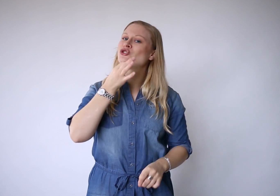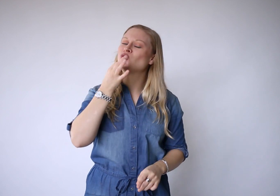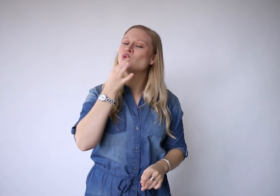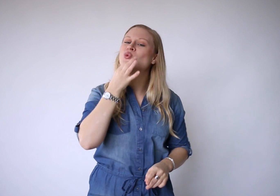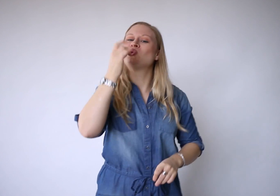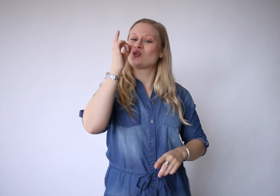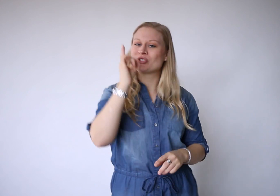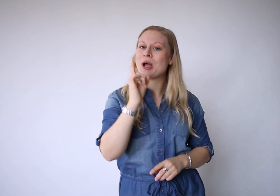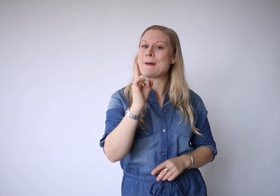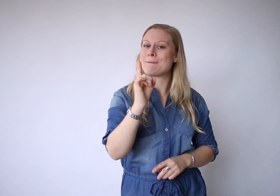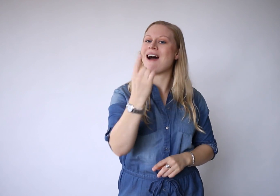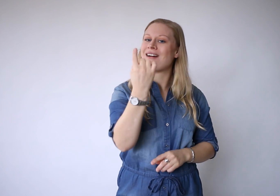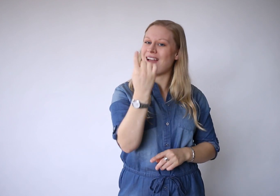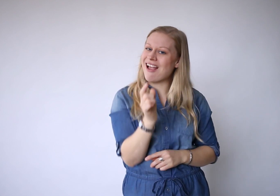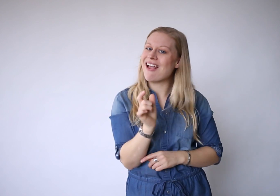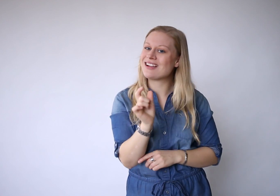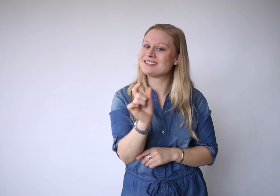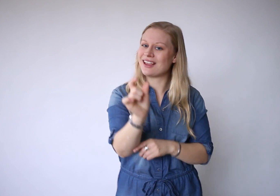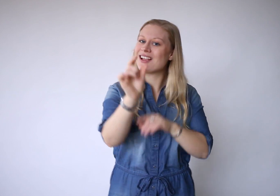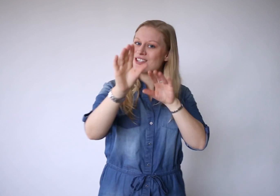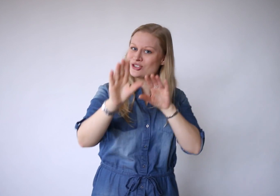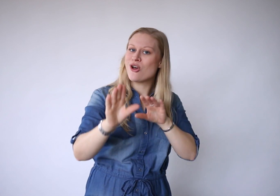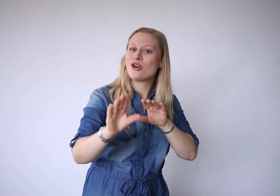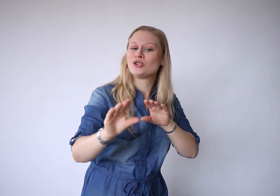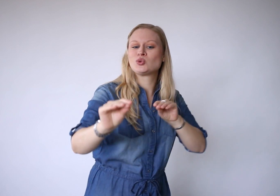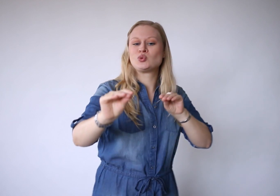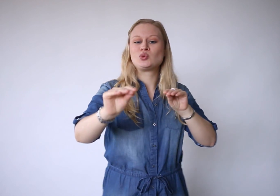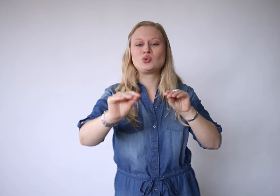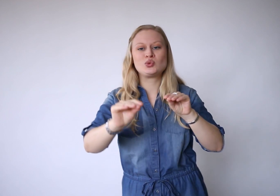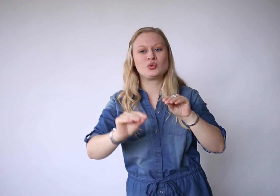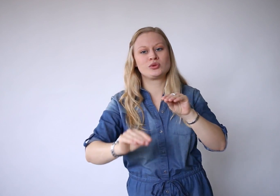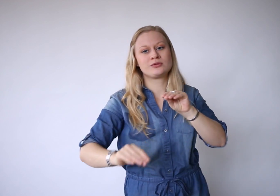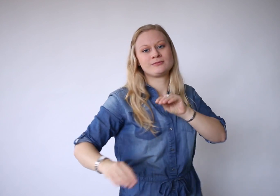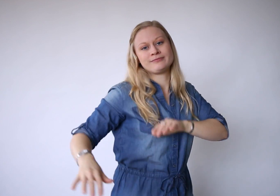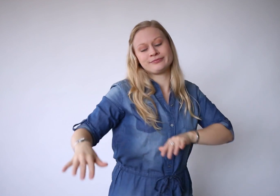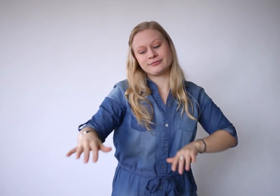En je hoeft maar één ding te doen..